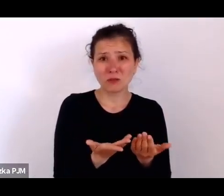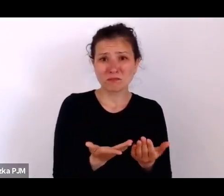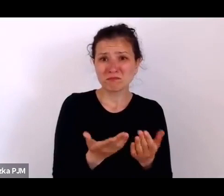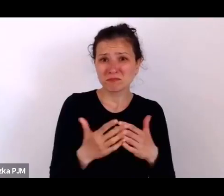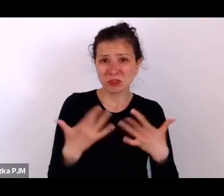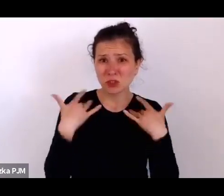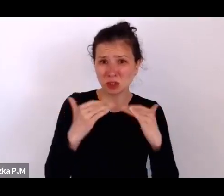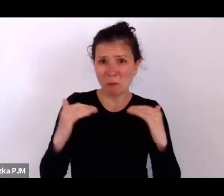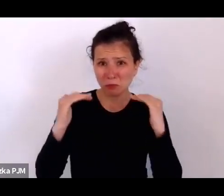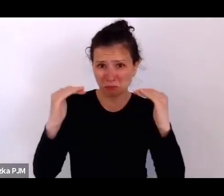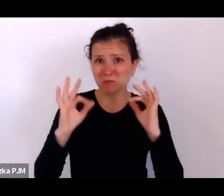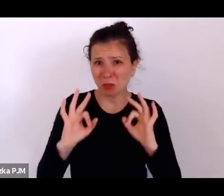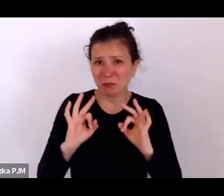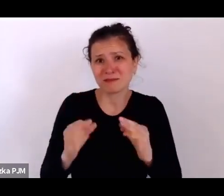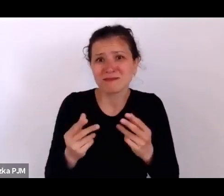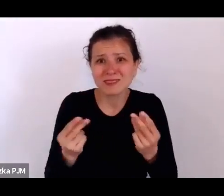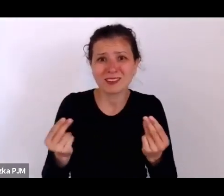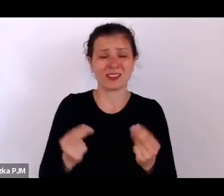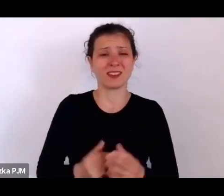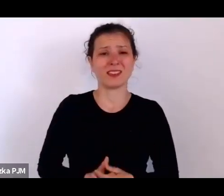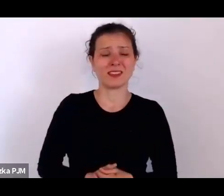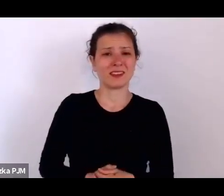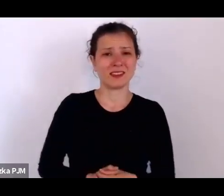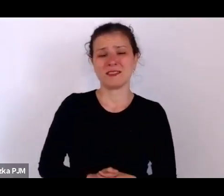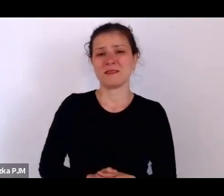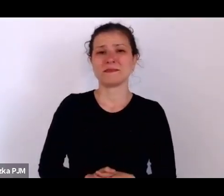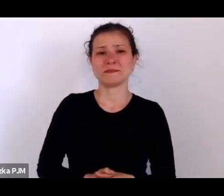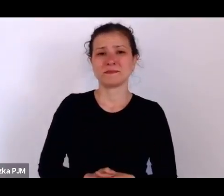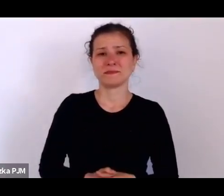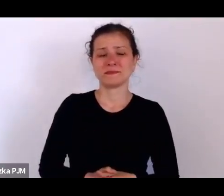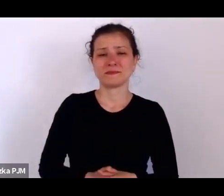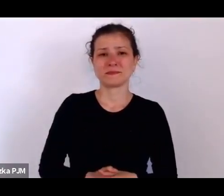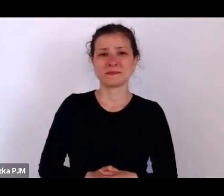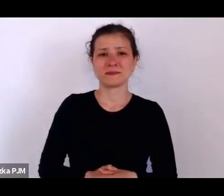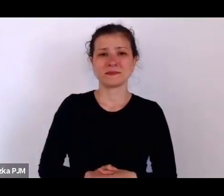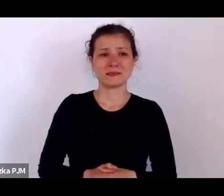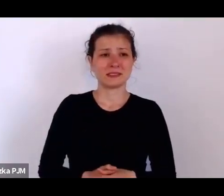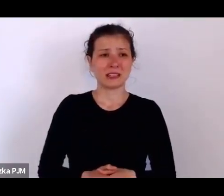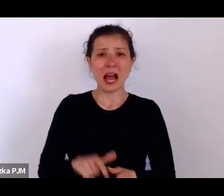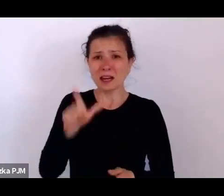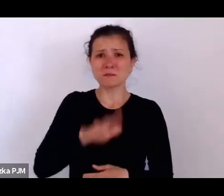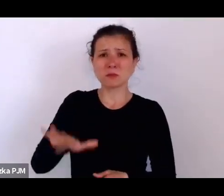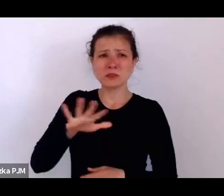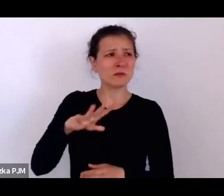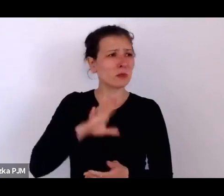A równocześnie ta struktura społeczna była tak przyzwyczajona do tego, że te kobiety